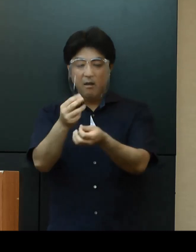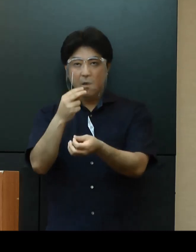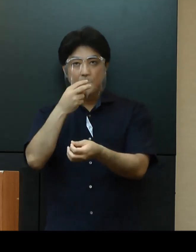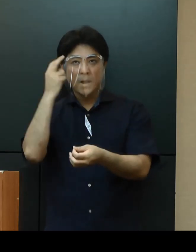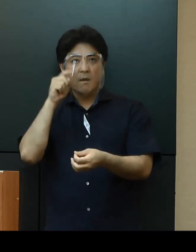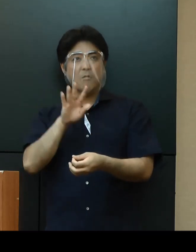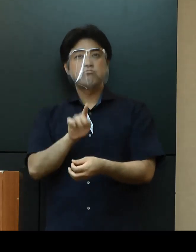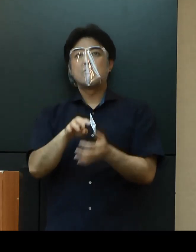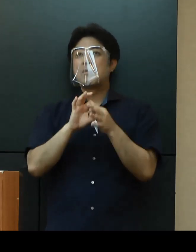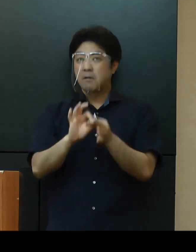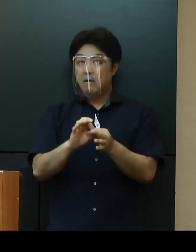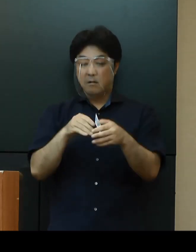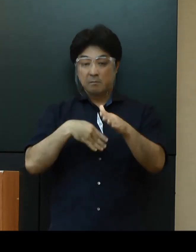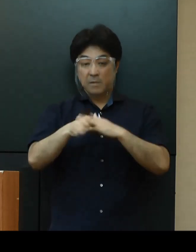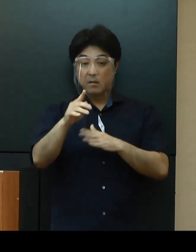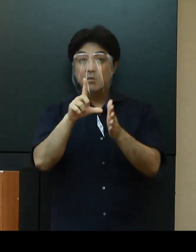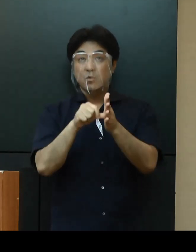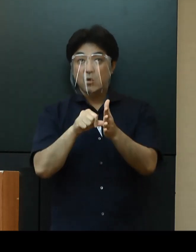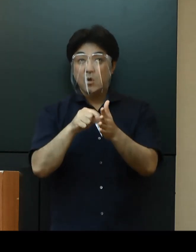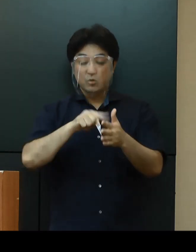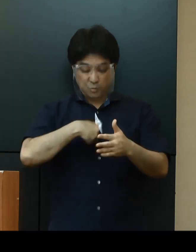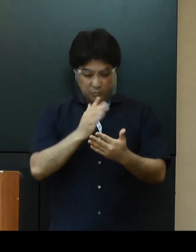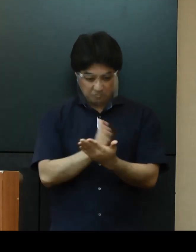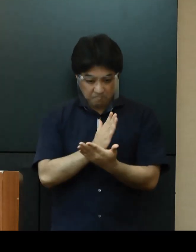お出かけの際には、慎重な判断をお願いいたします